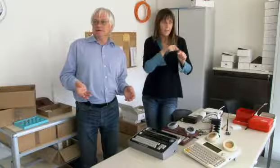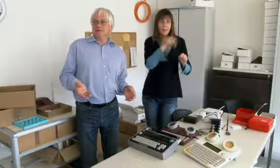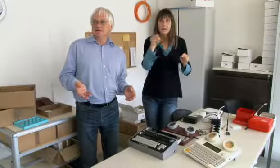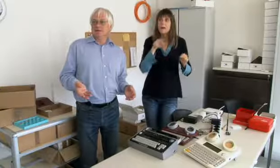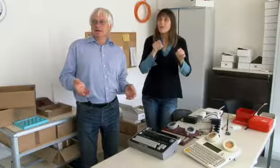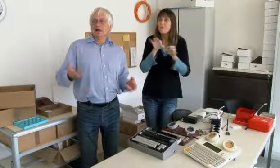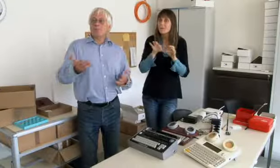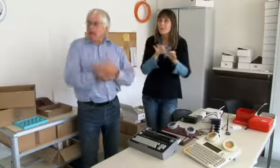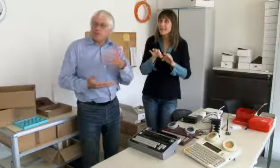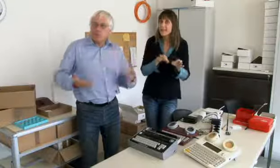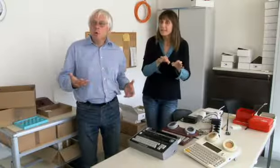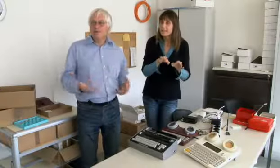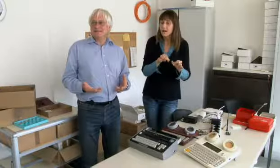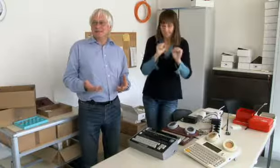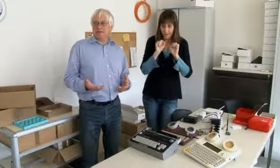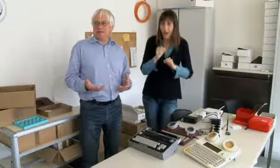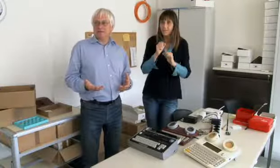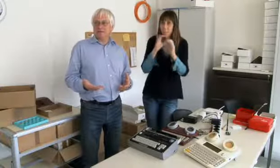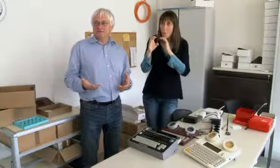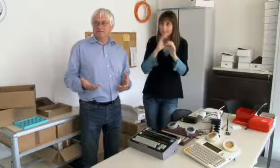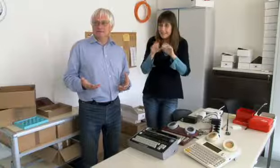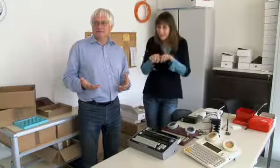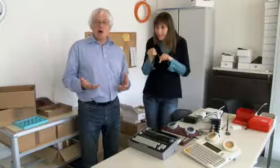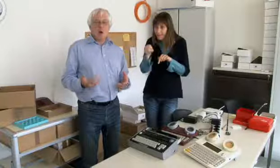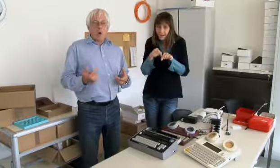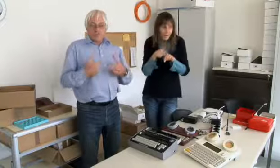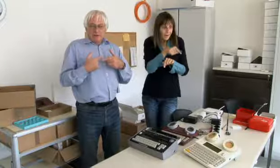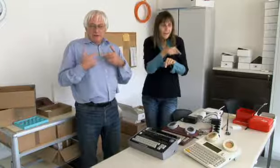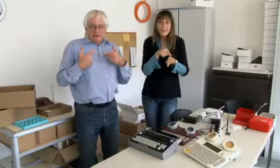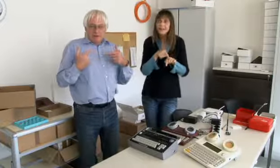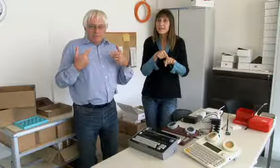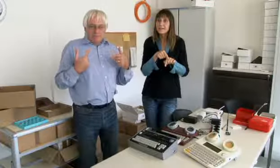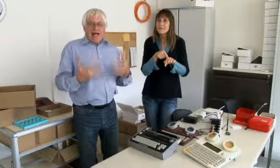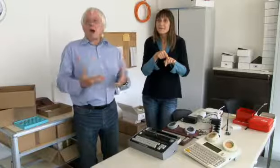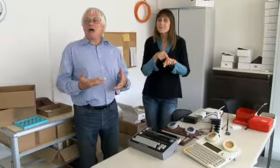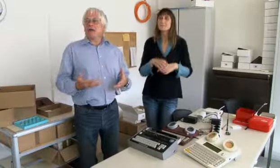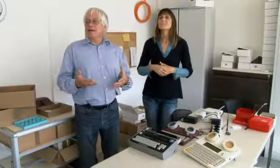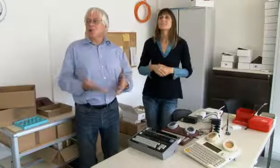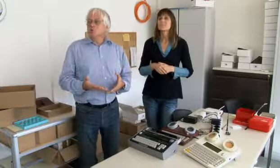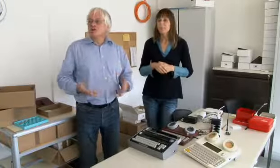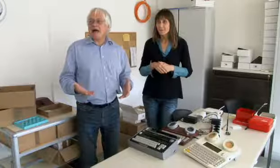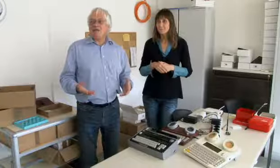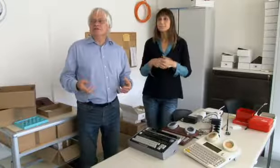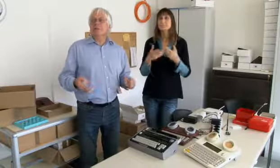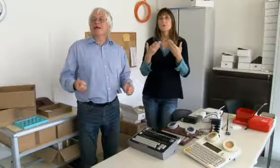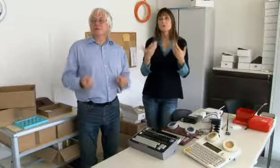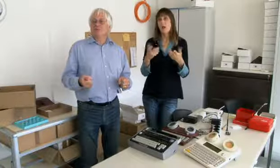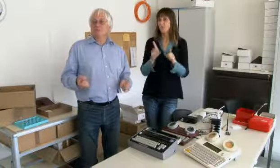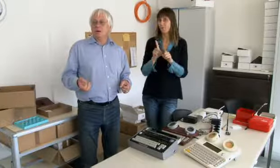es funktioniert, man kann kommunizieren.